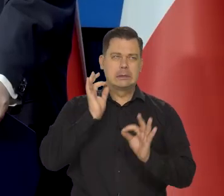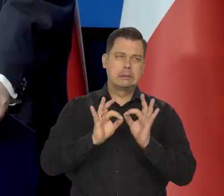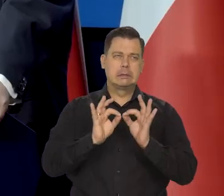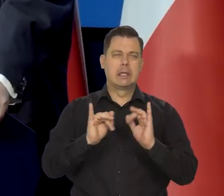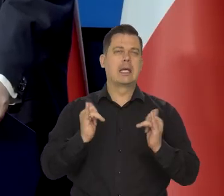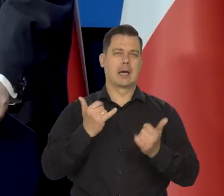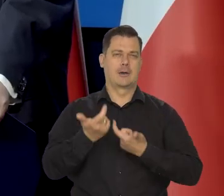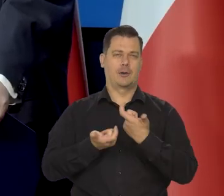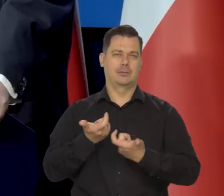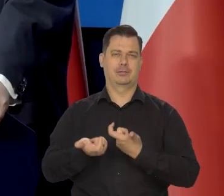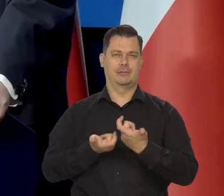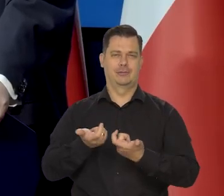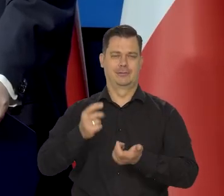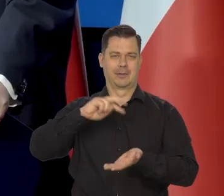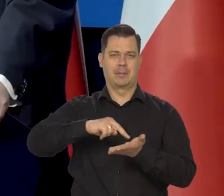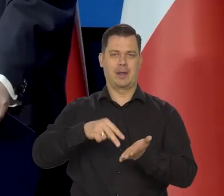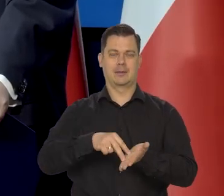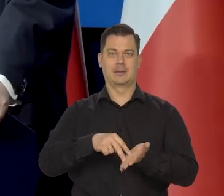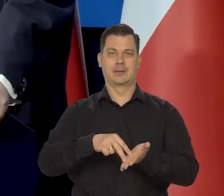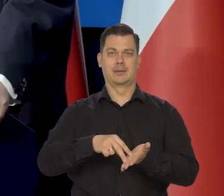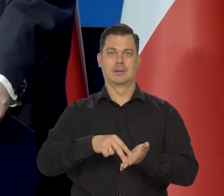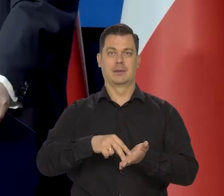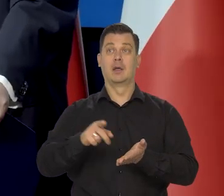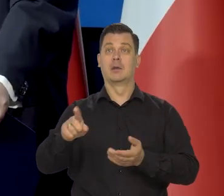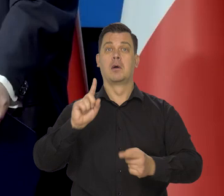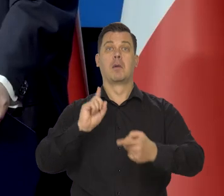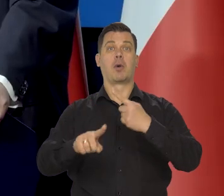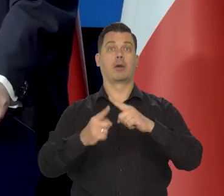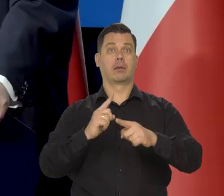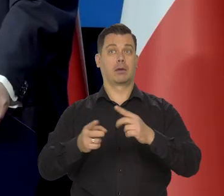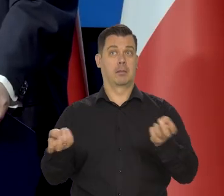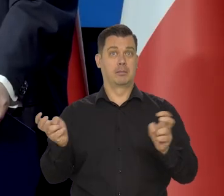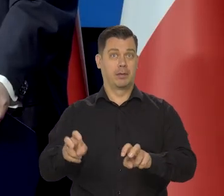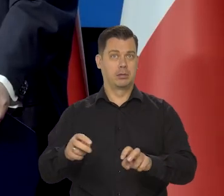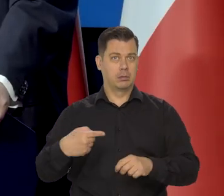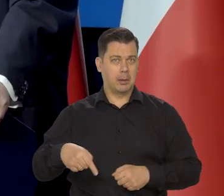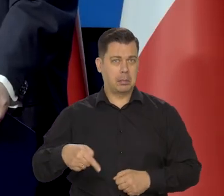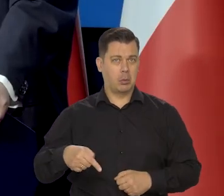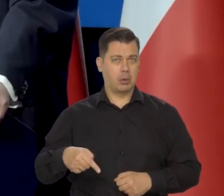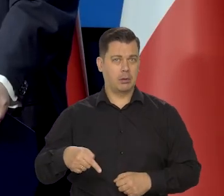Jak czytam, że ani jedna Politechnika nie powstała w ostatnich kilkudziesięciu latach,